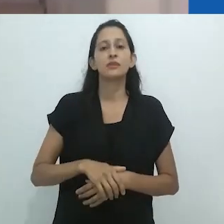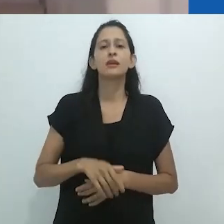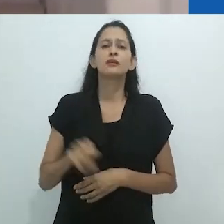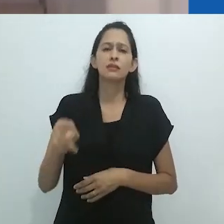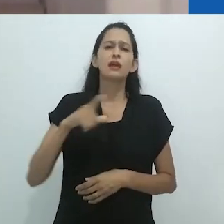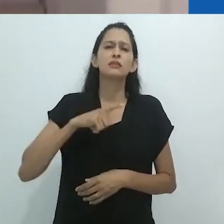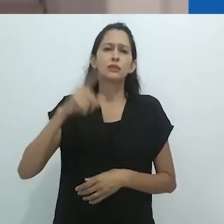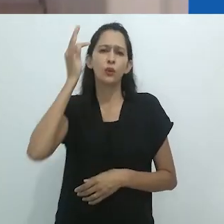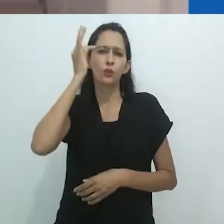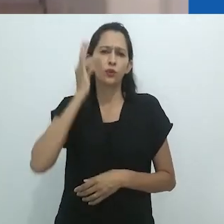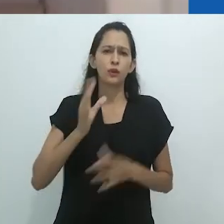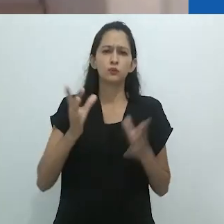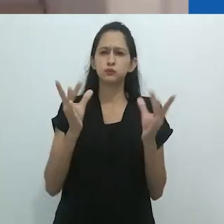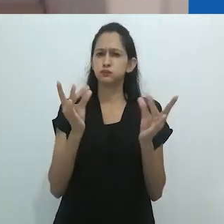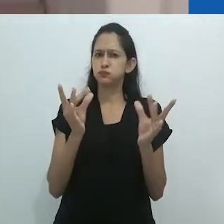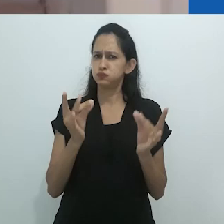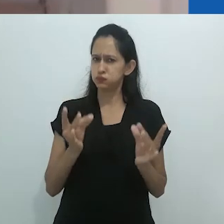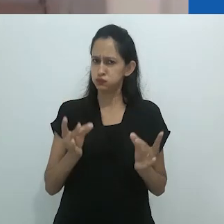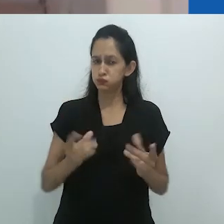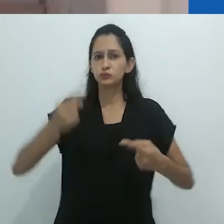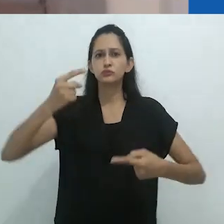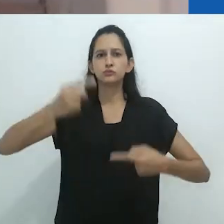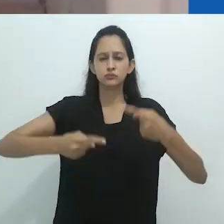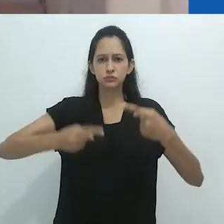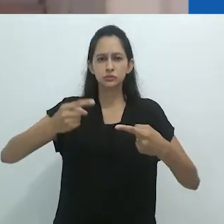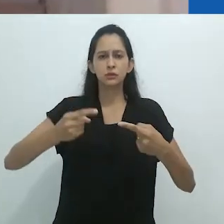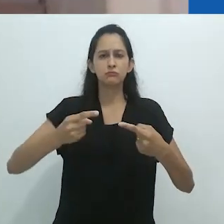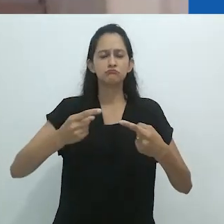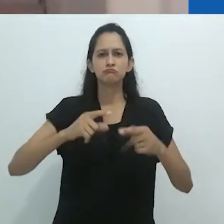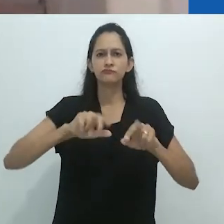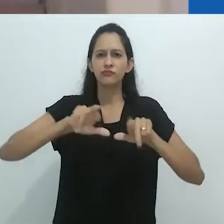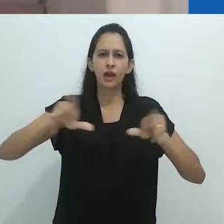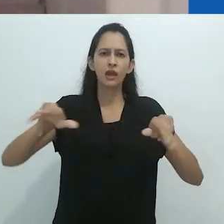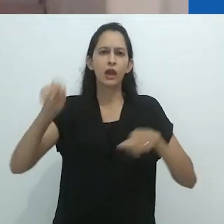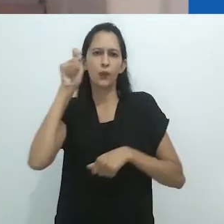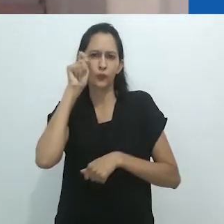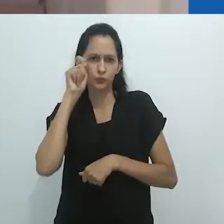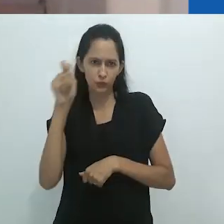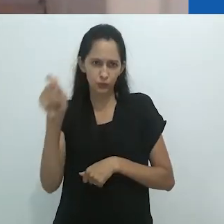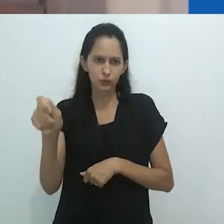que percorrem desde sempre seus escritos, tais como, Walter Benjamin